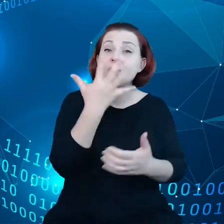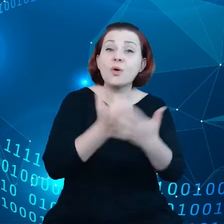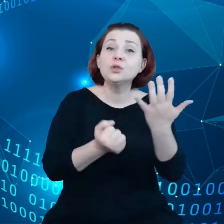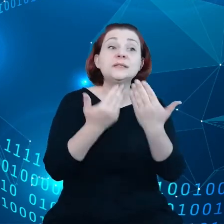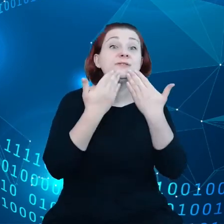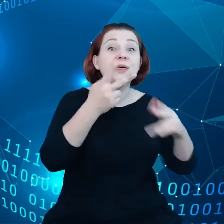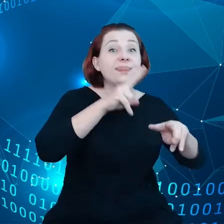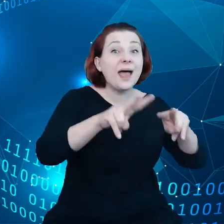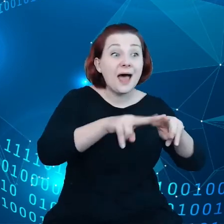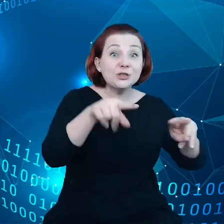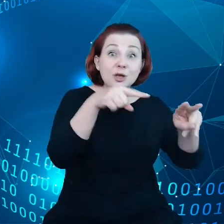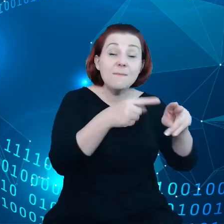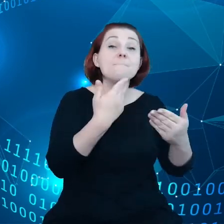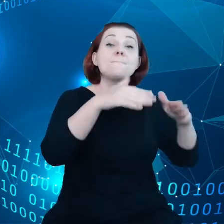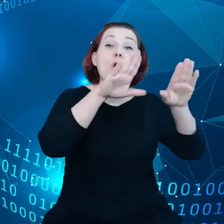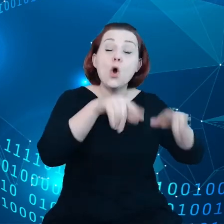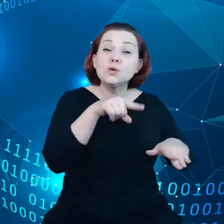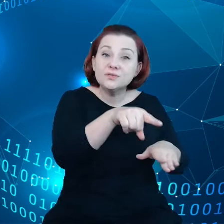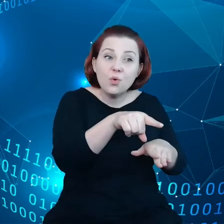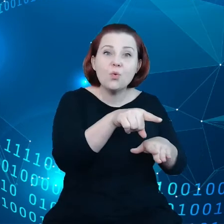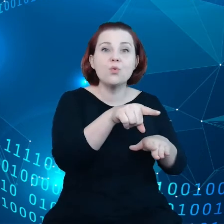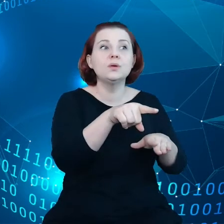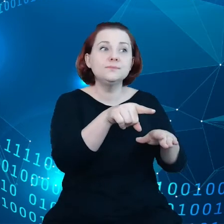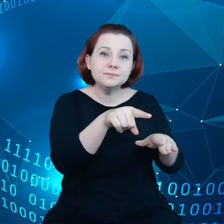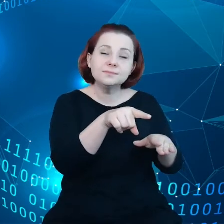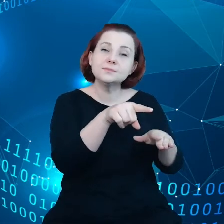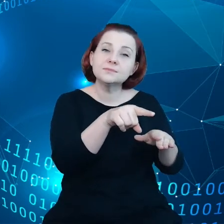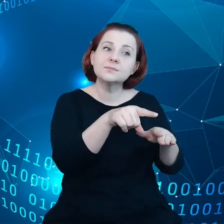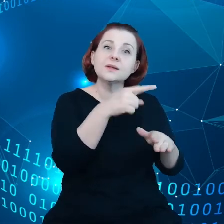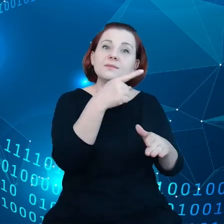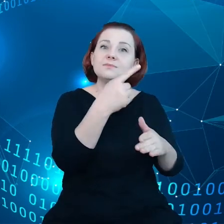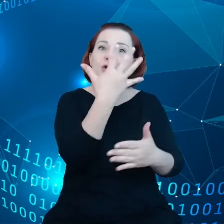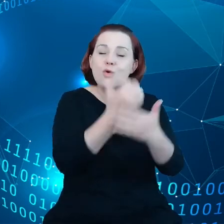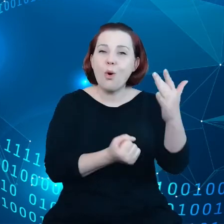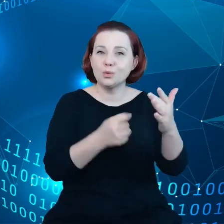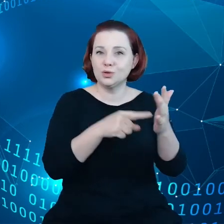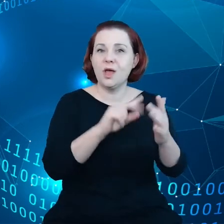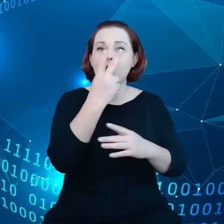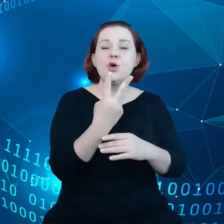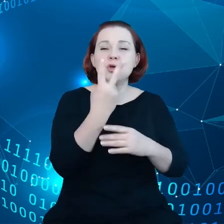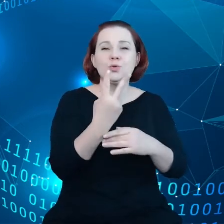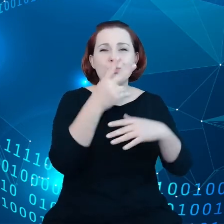pozwolą nam czerpać korzyści drugiej fali danych przemysłowych